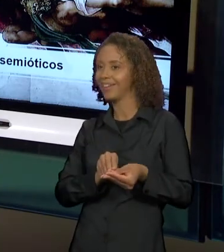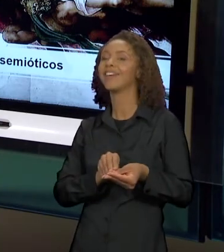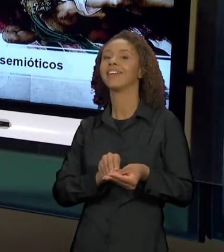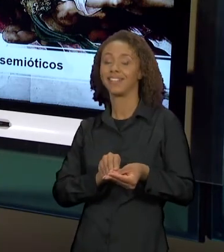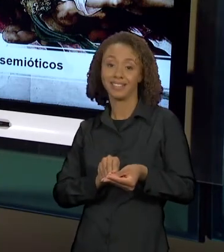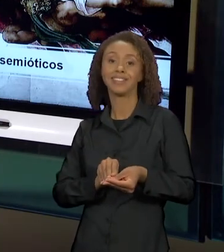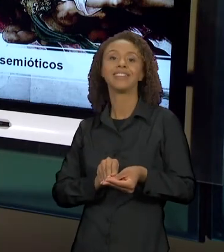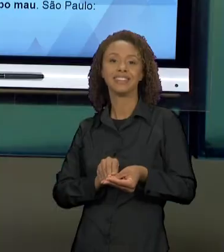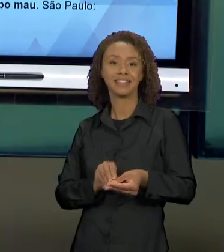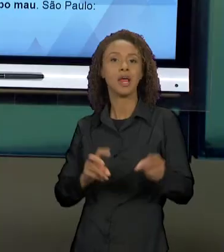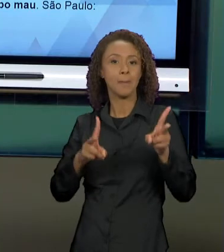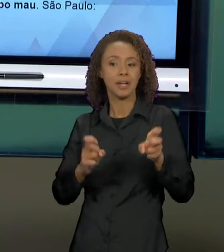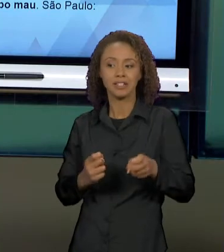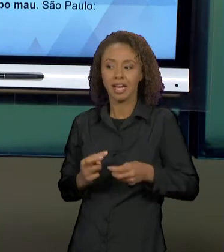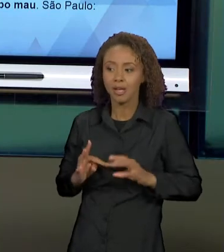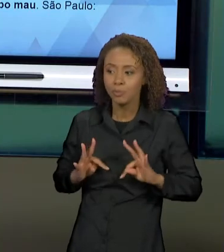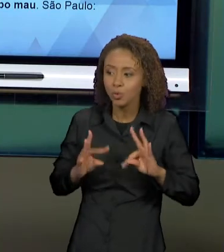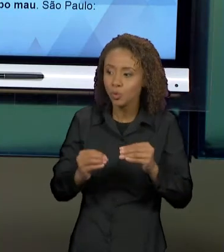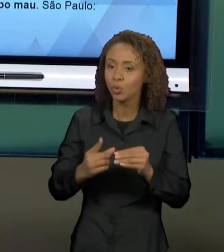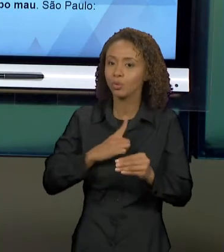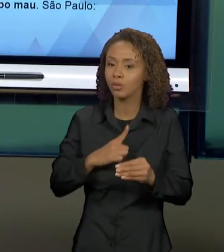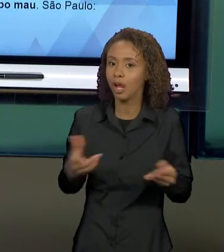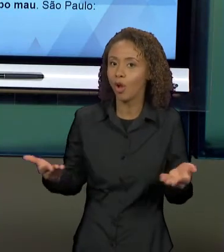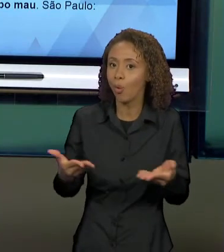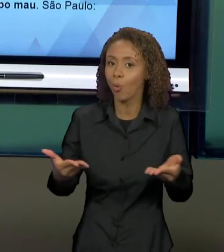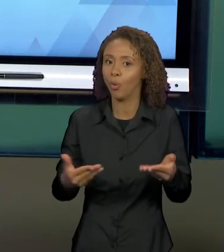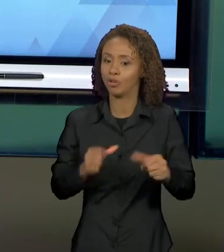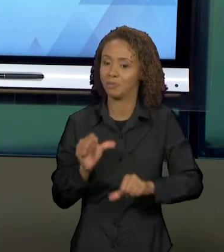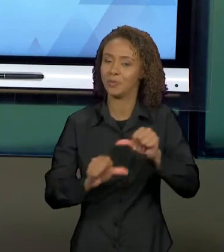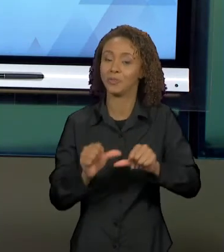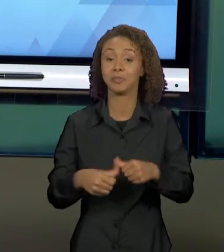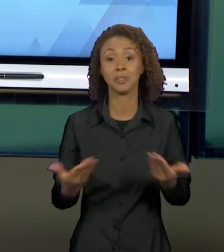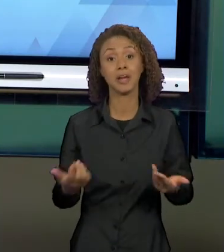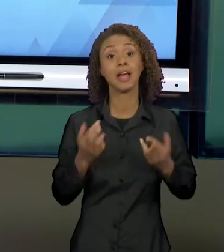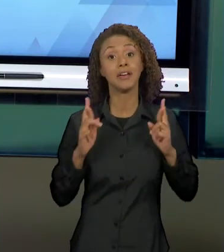ATUALIZADOS. ENTÃO, ESPERO VOCÊS NA PRÓXIMA AULA.